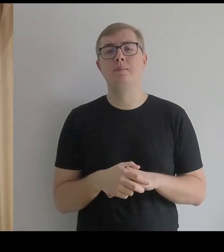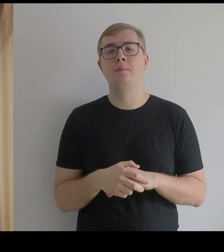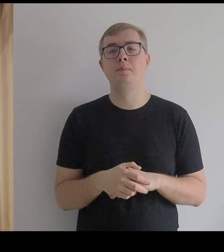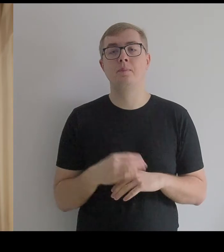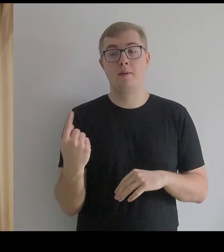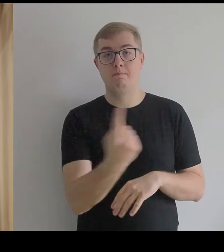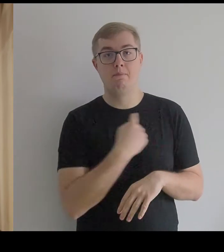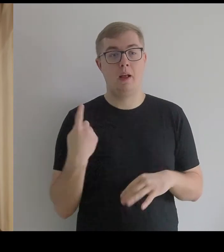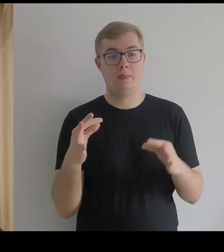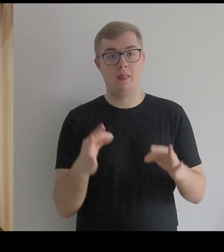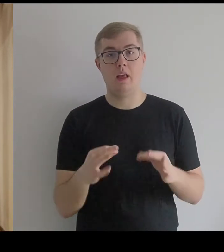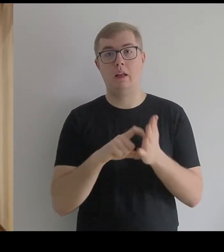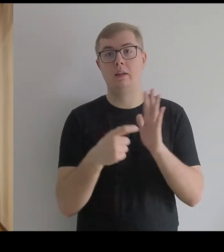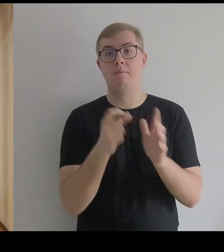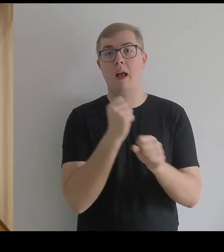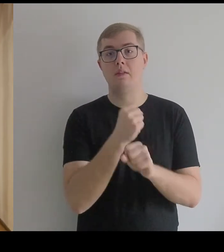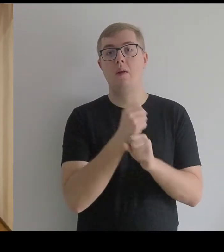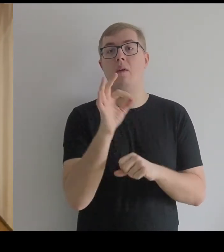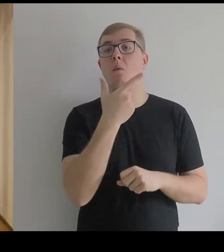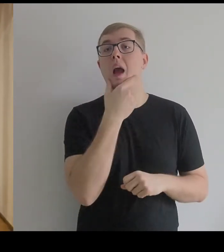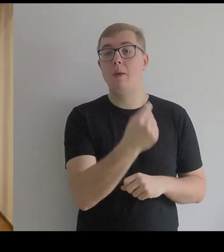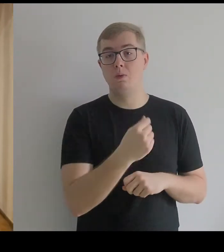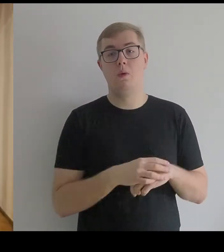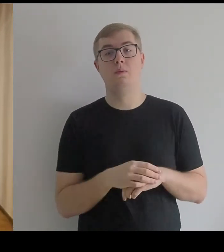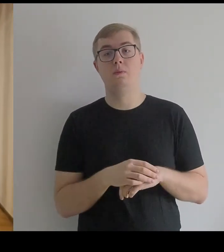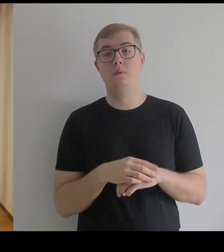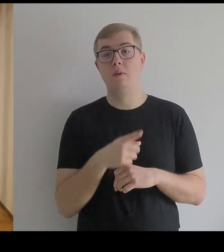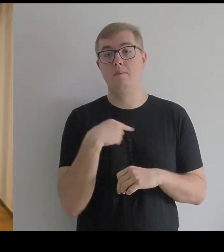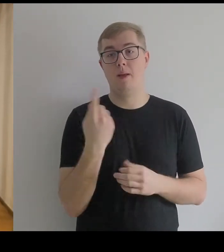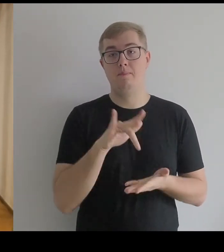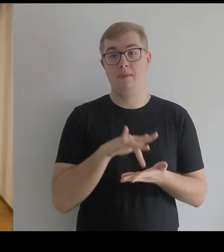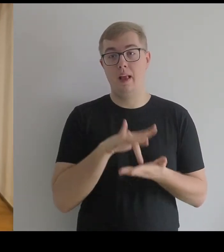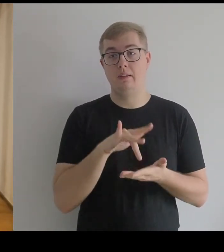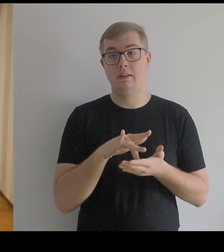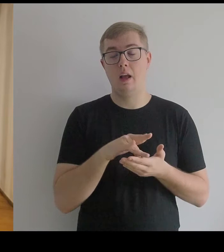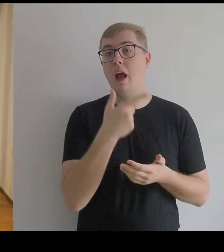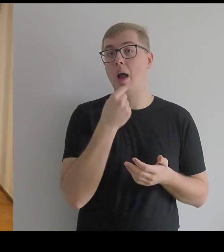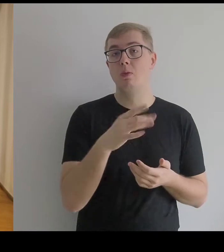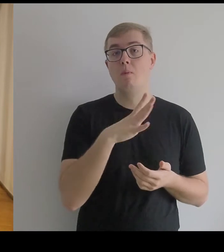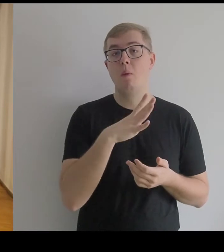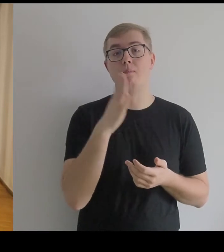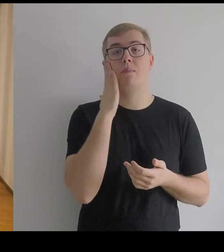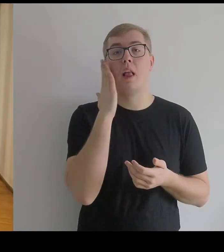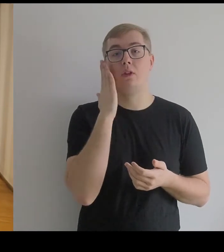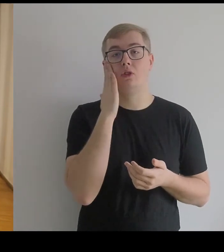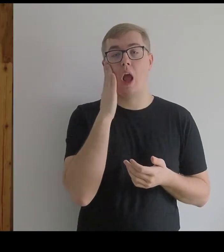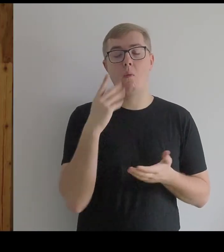Jesteśmy w pracowni Kantora, gdzie mieszkał przez ostatnie cztery lata życia.